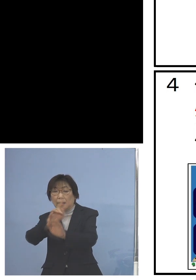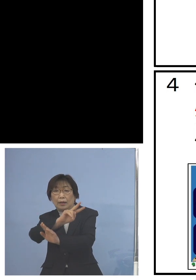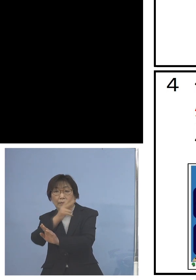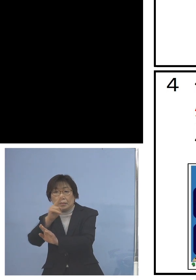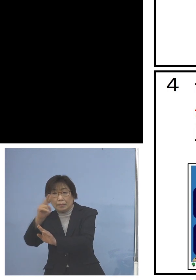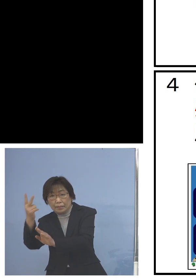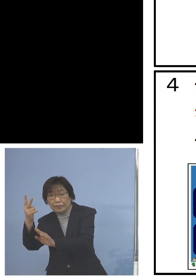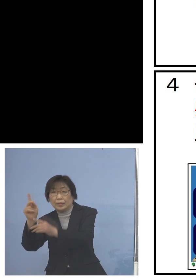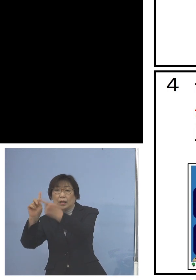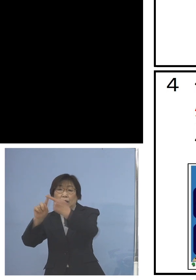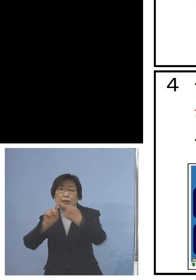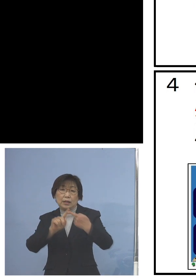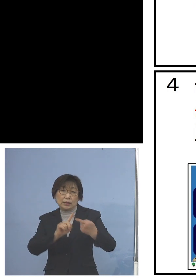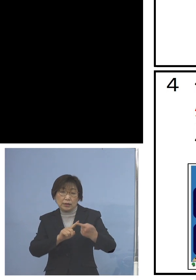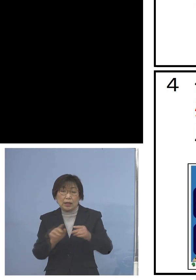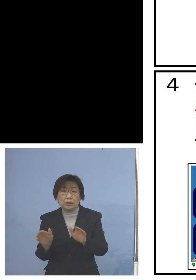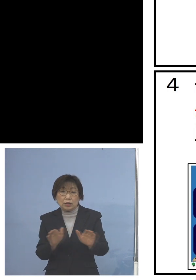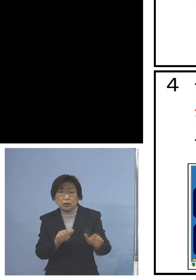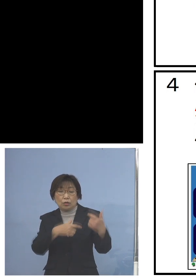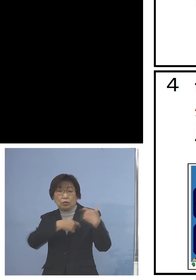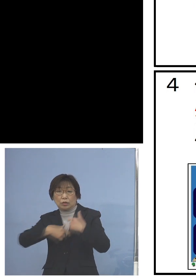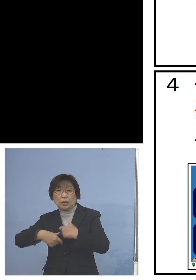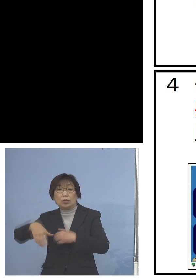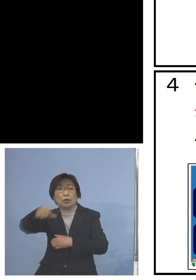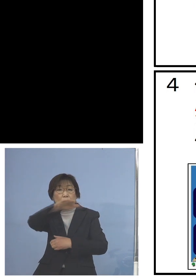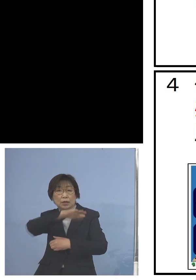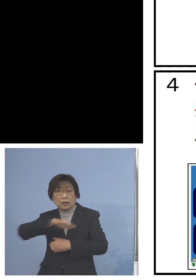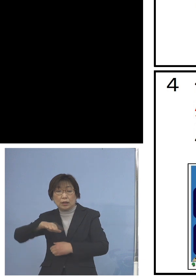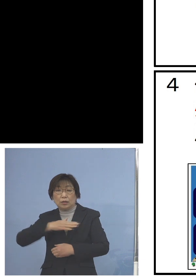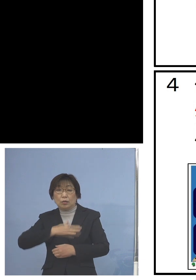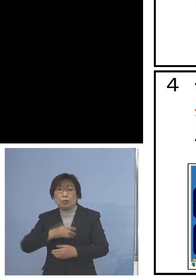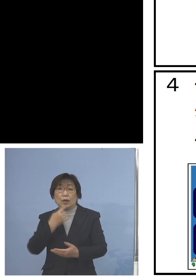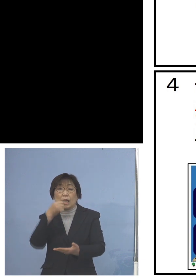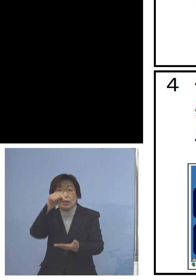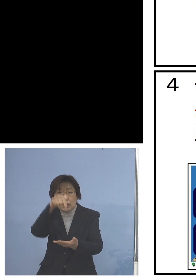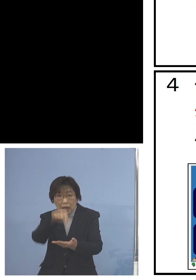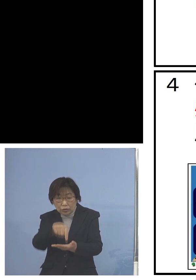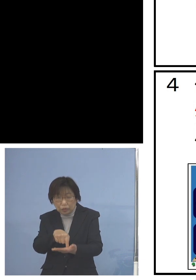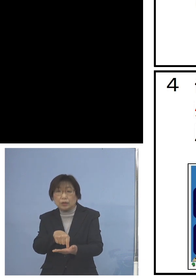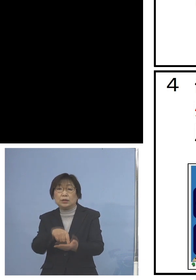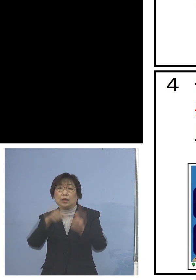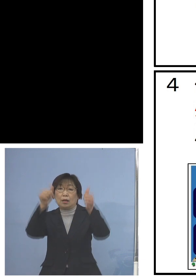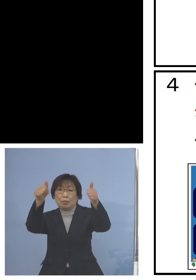児童、生徒の皆さん方に 分かりやすいポスター、 チラシを